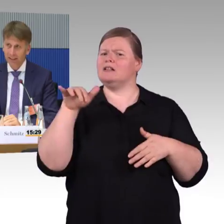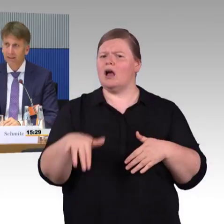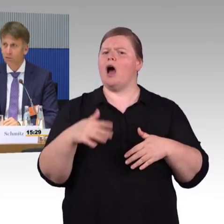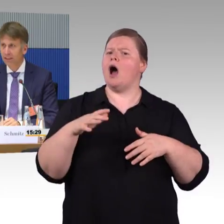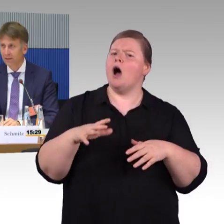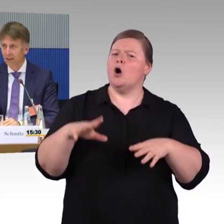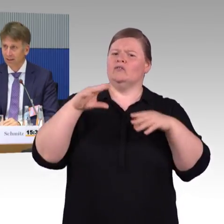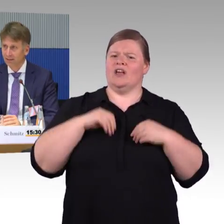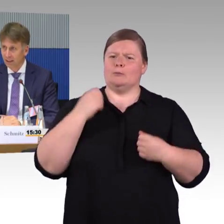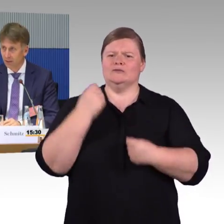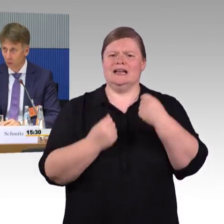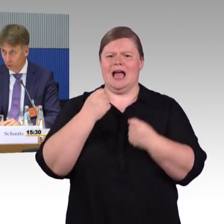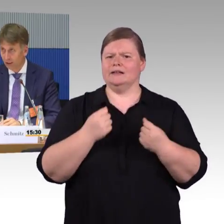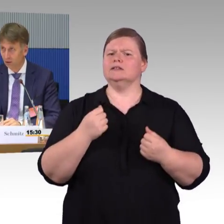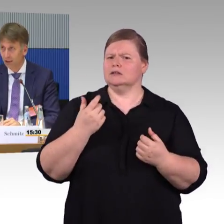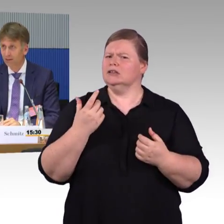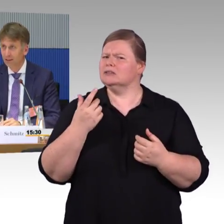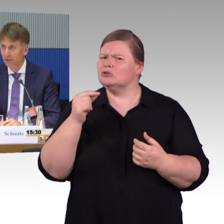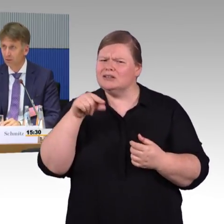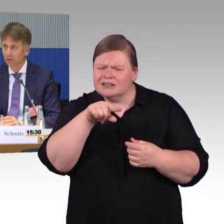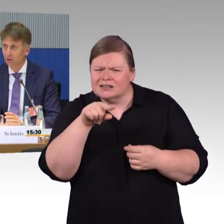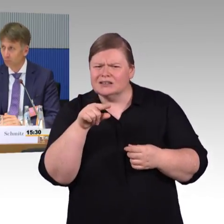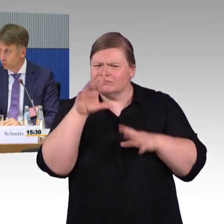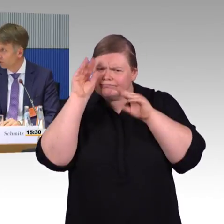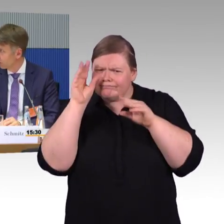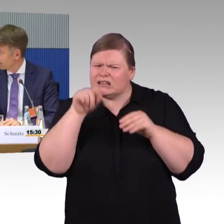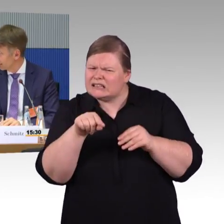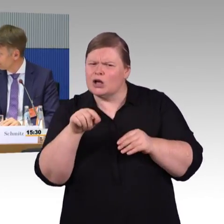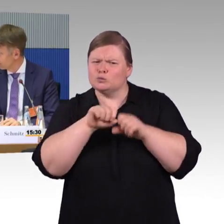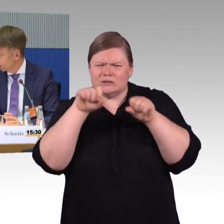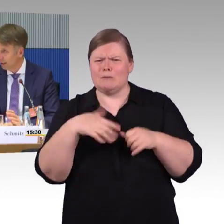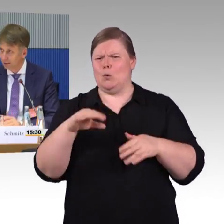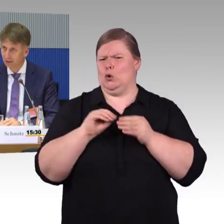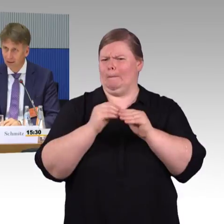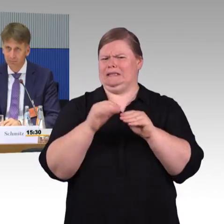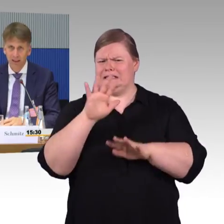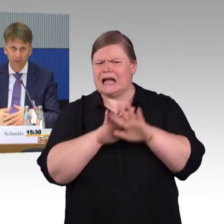Das ist natürlich relativ schwierig, weil das ganze Thema kommunal organisiert wird. Die Kommunen sich da eben lokale Gedanken machen,